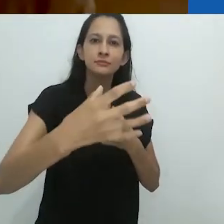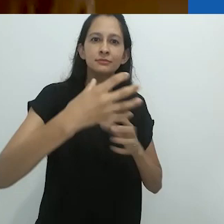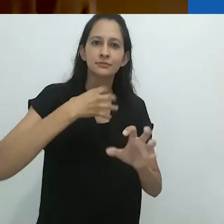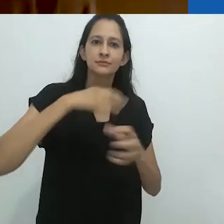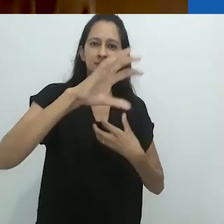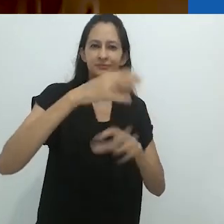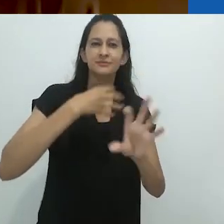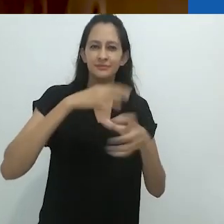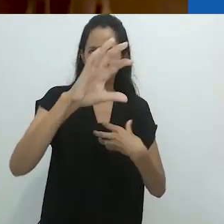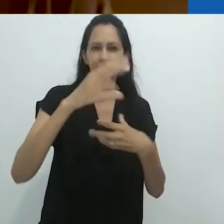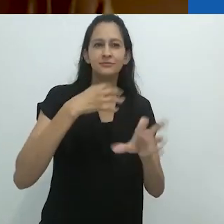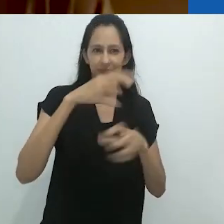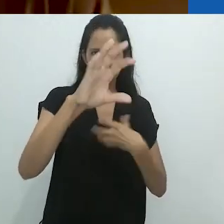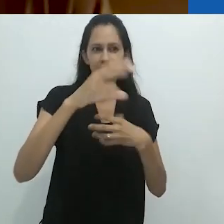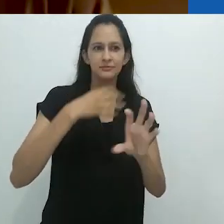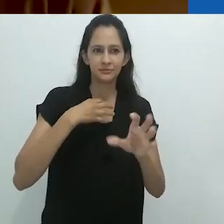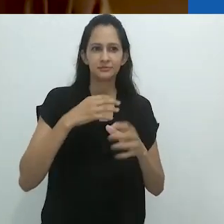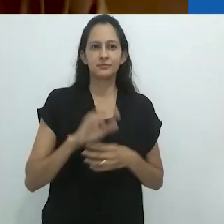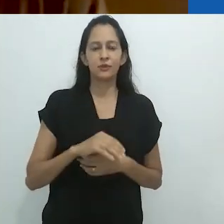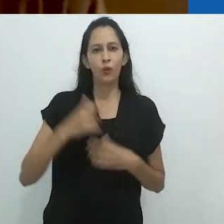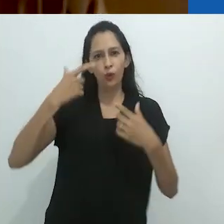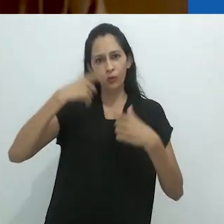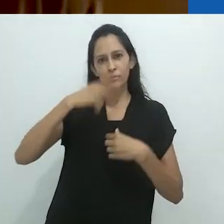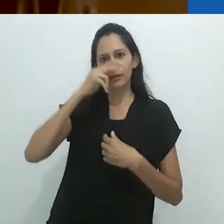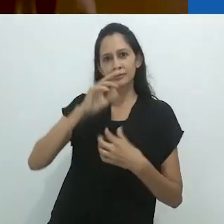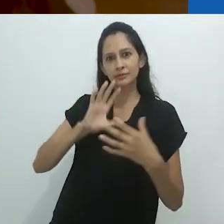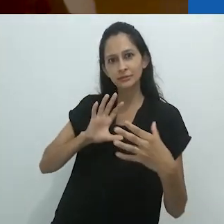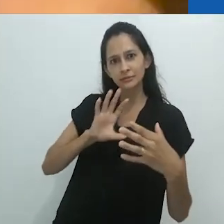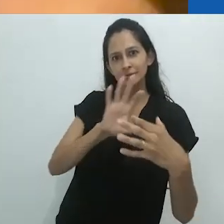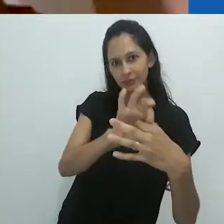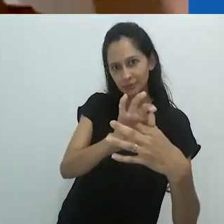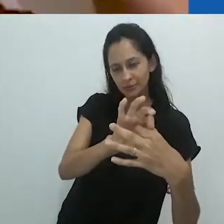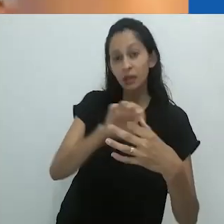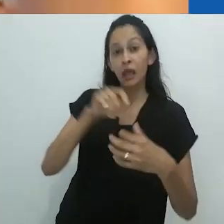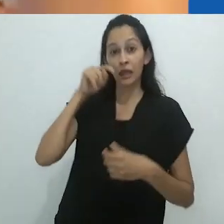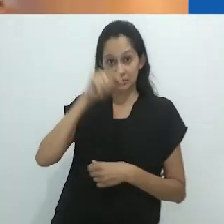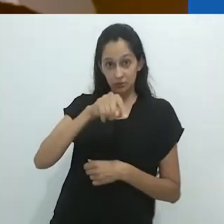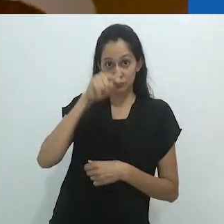Esta ideia – da imagem se movendo para o corpo